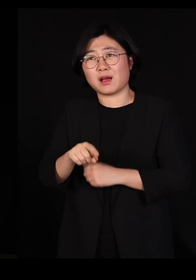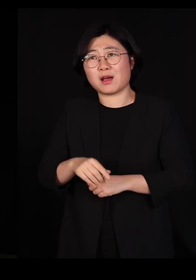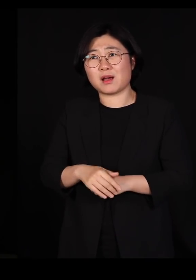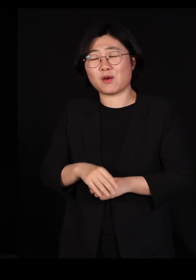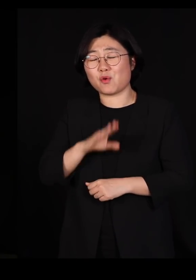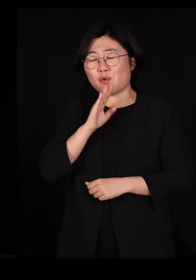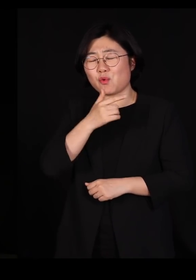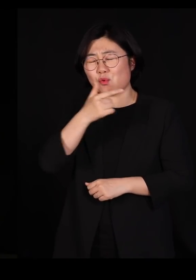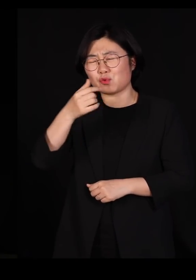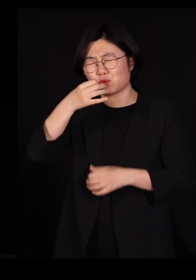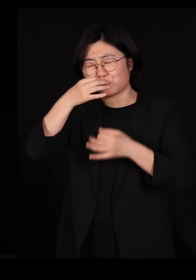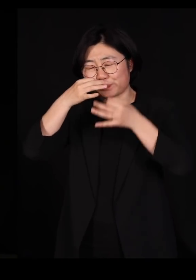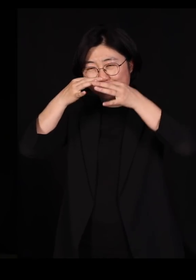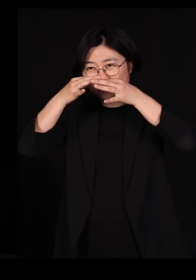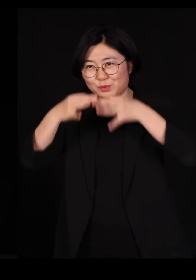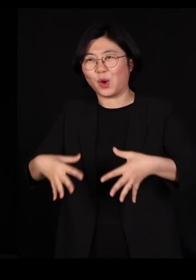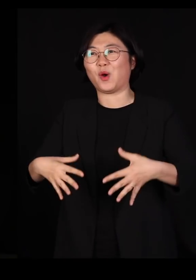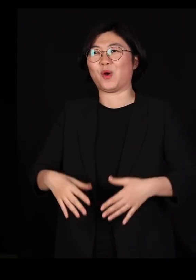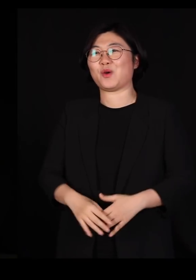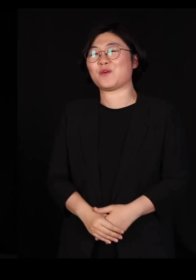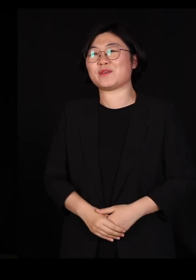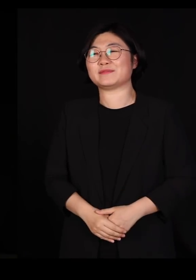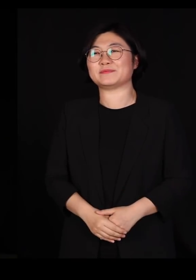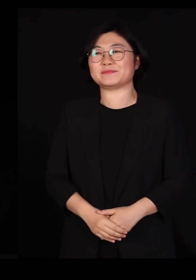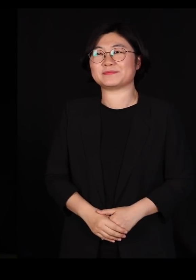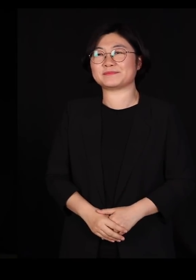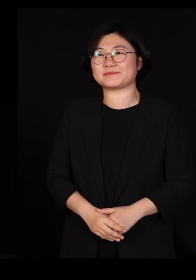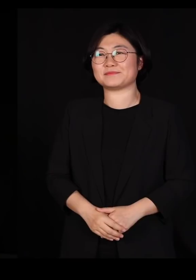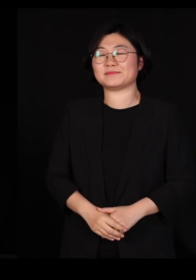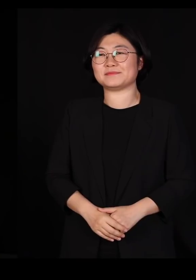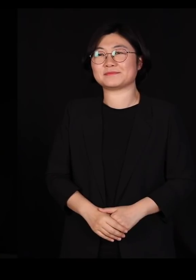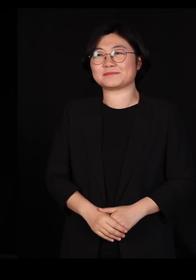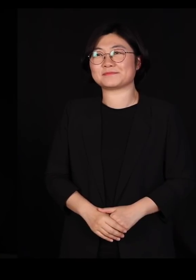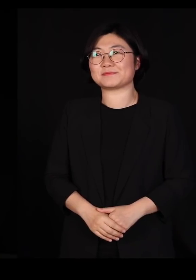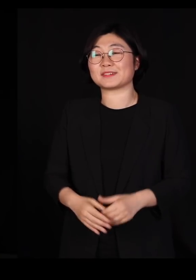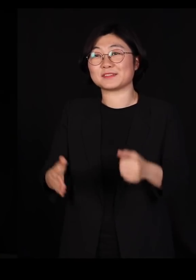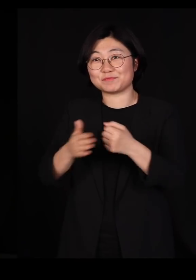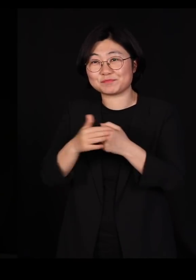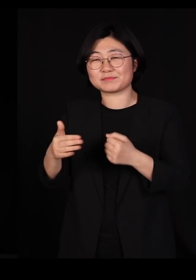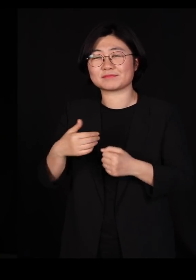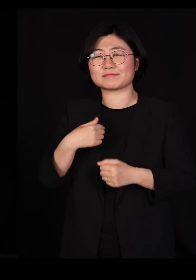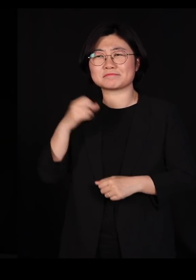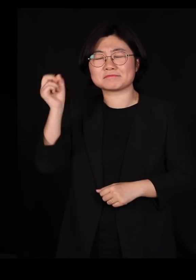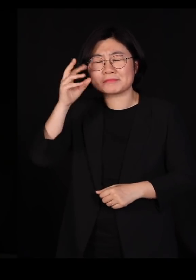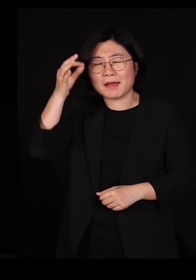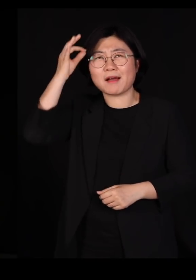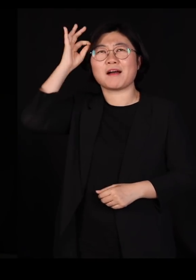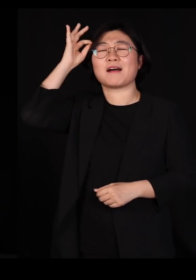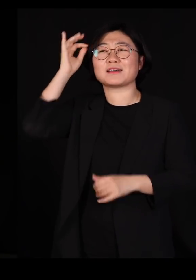정말 너무 너무 힘들더라고요 그래서 갑자기 떠오르는 사람이 하나 있었어요